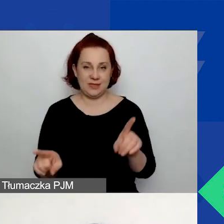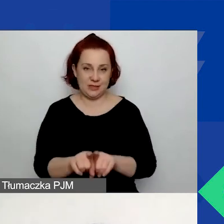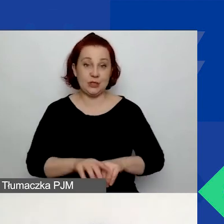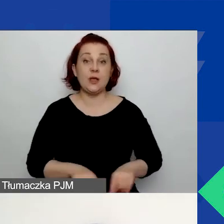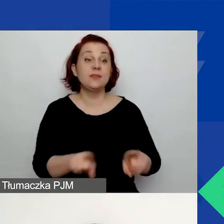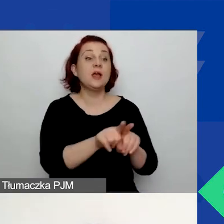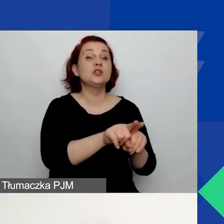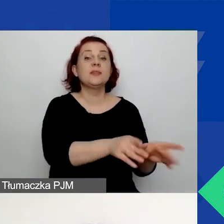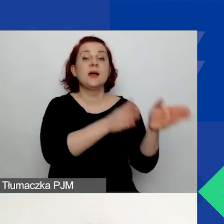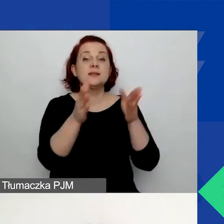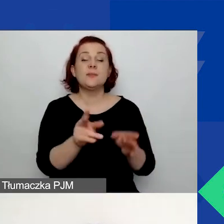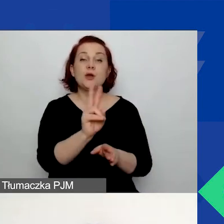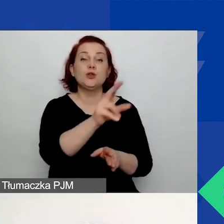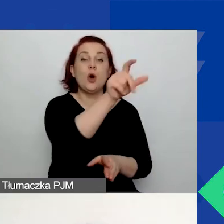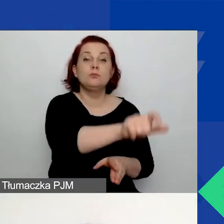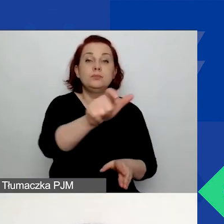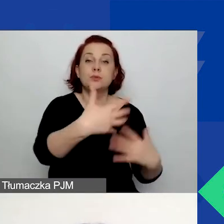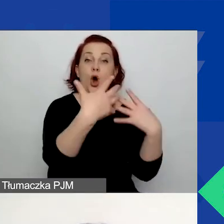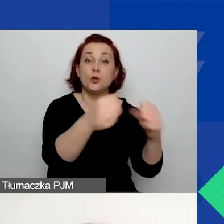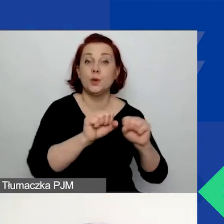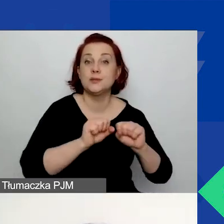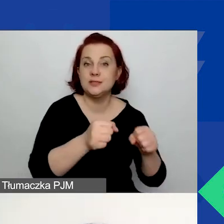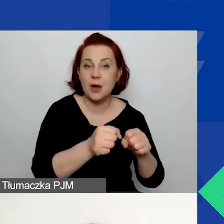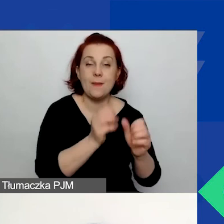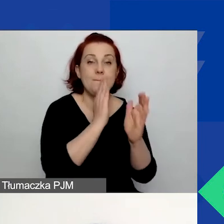Tutaj prosimy o opisanie odbiorców bezpośrednich i pośrednich.